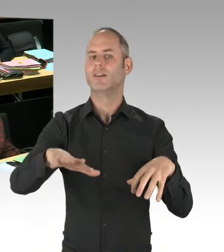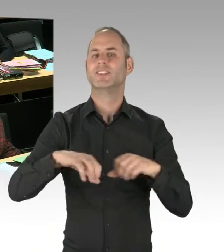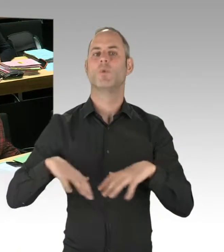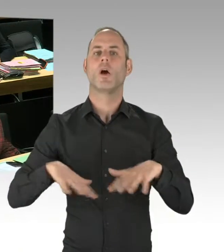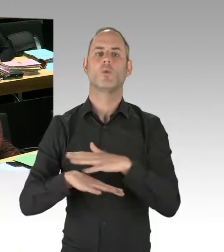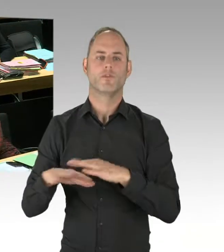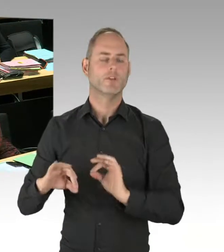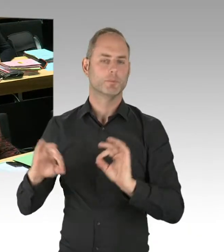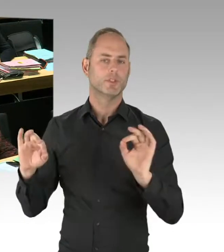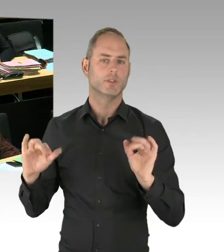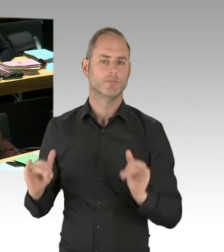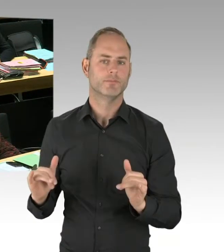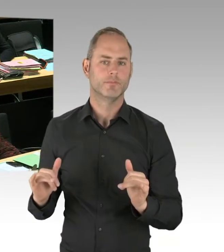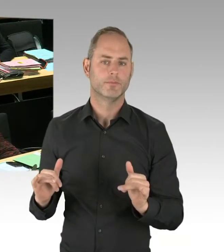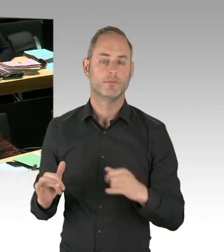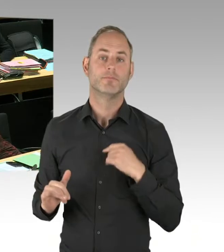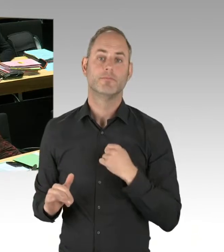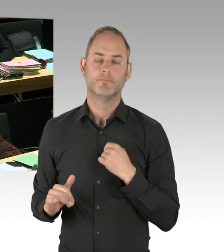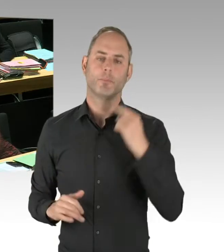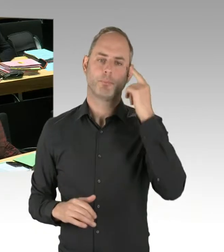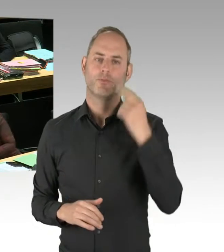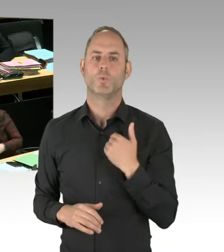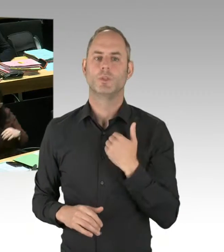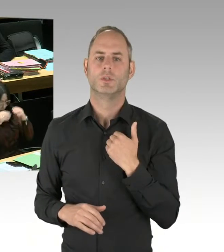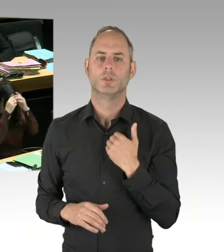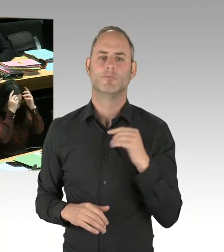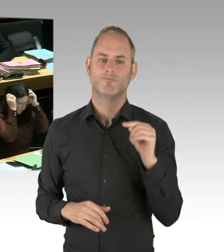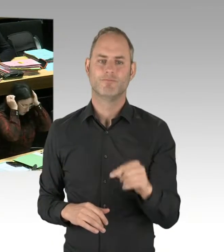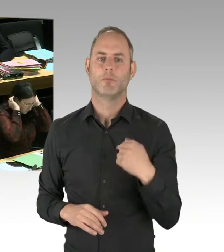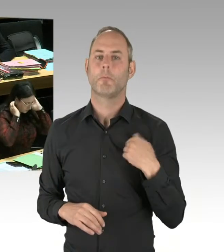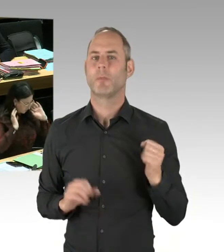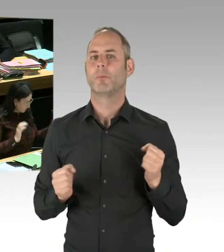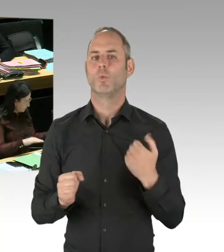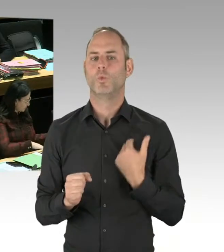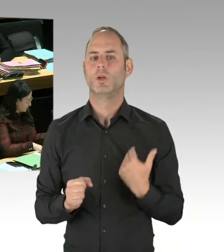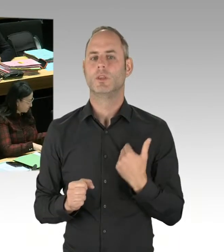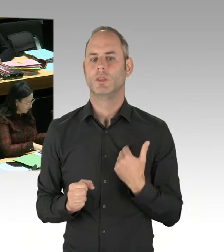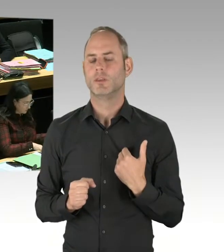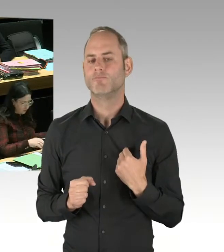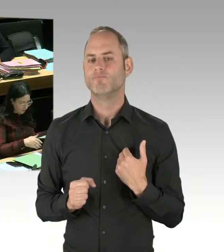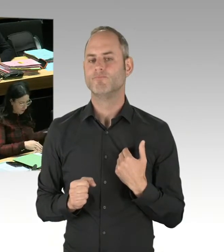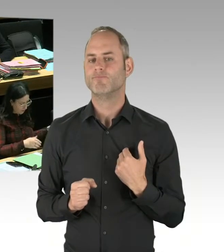Und genau deshalb ist diese Strategie, personell Polizei zu verstärken,